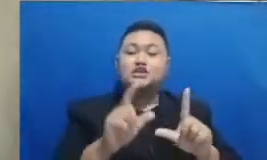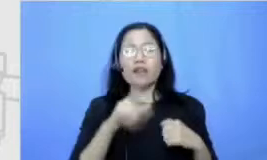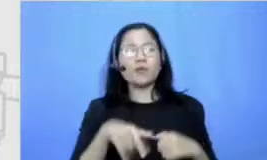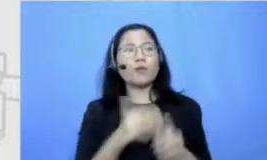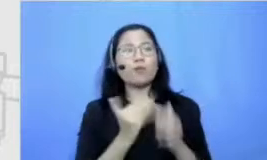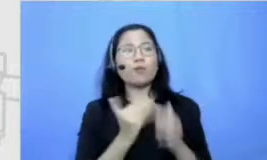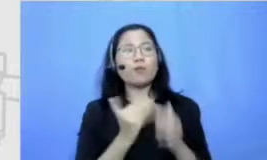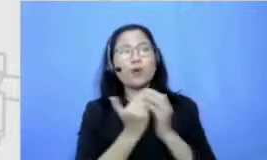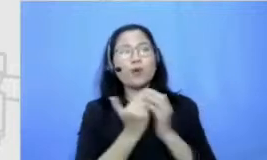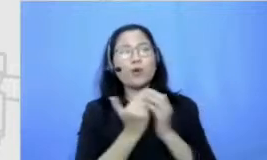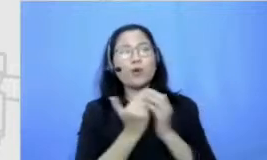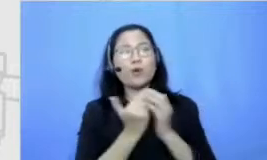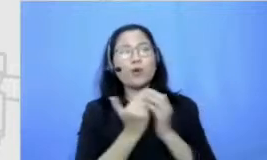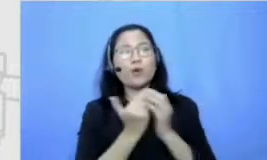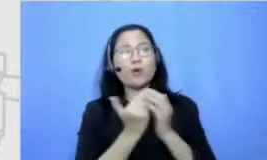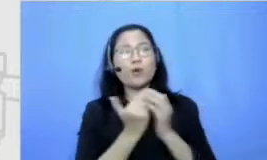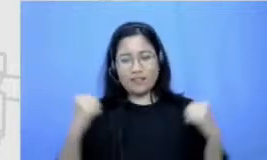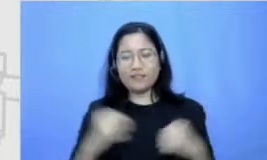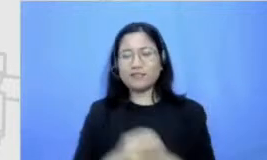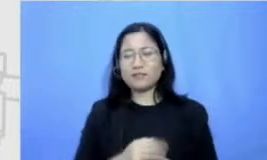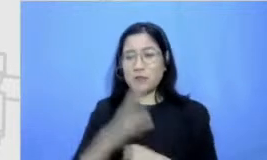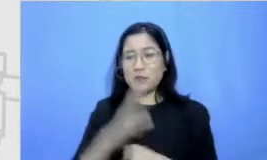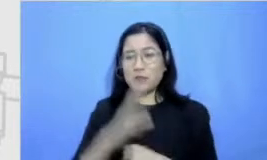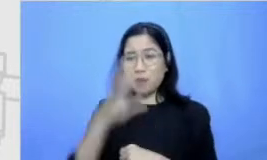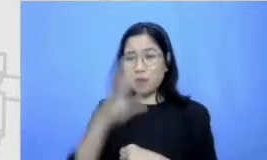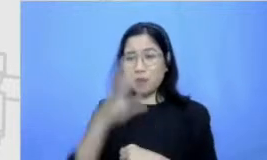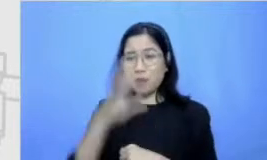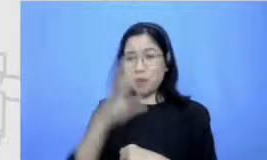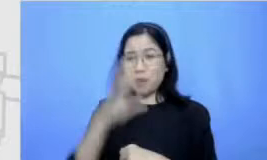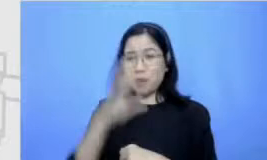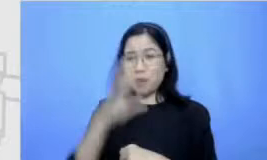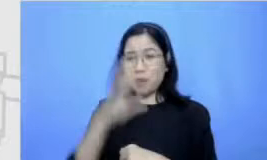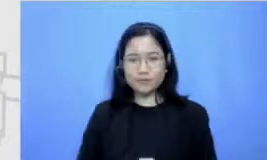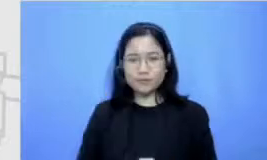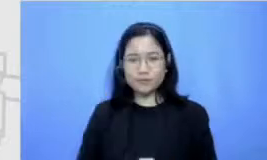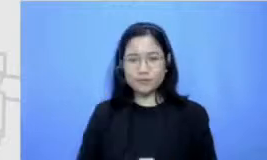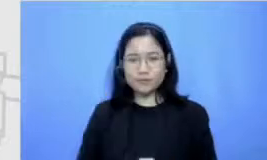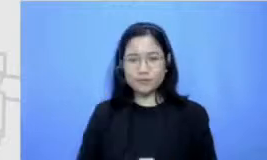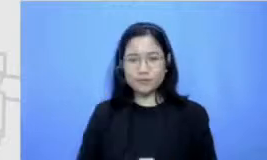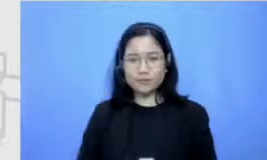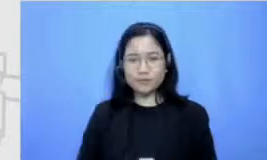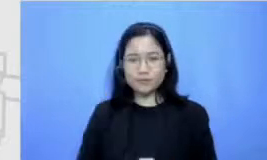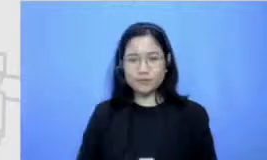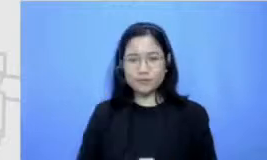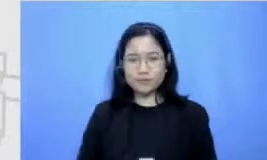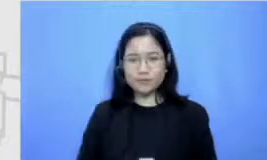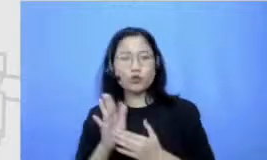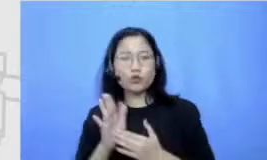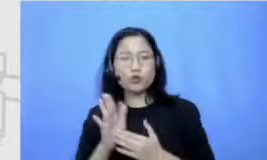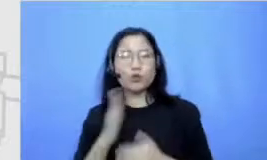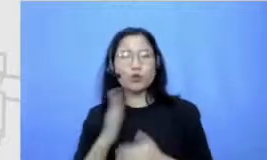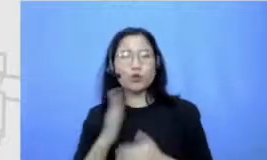Hai Amin ya robbal alamin OK langsung saja ini kita ngobrol-ngobrol tentang namanya resiliensi